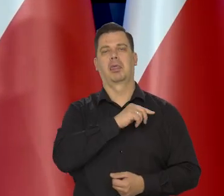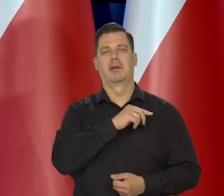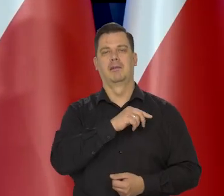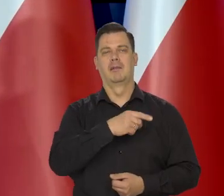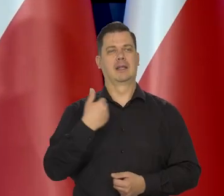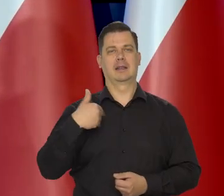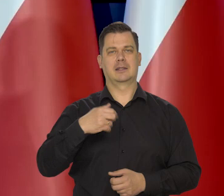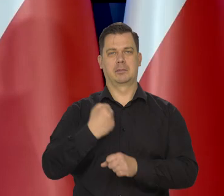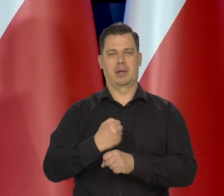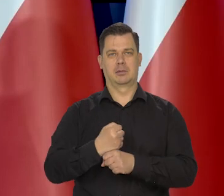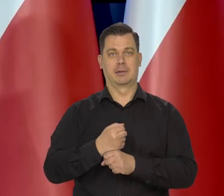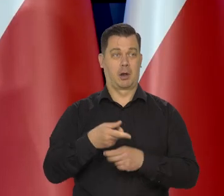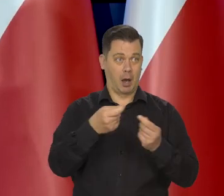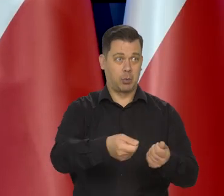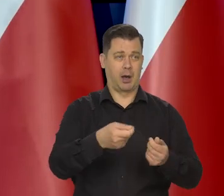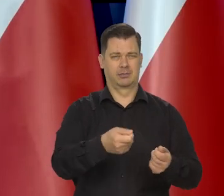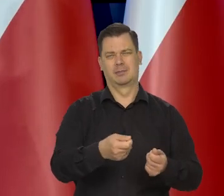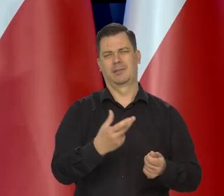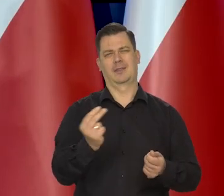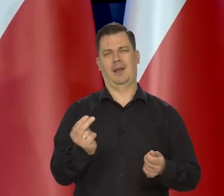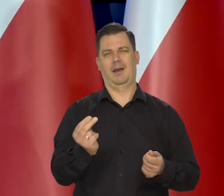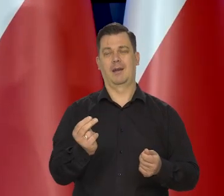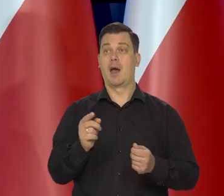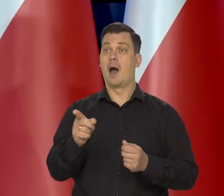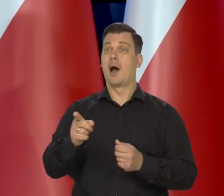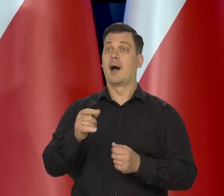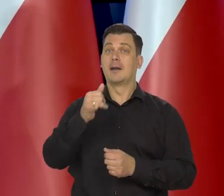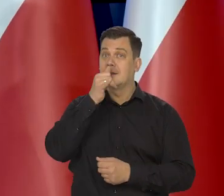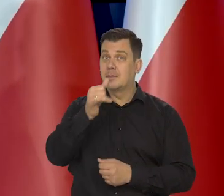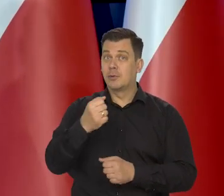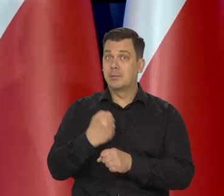ale dbać o tych, co nie mogą pracować,